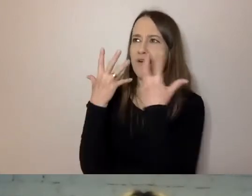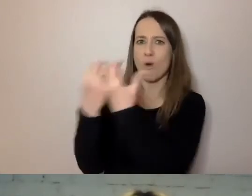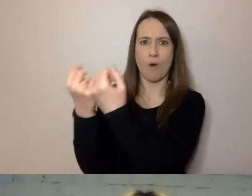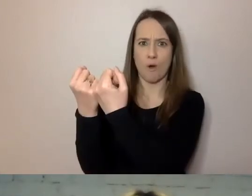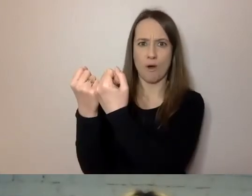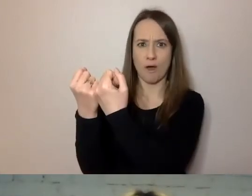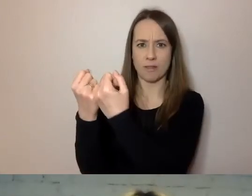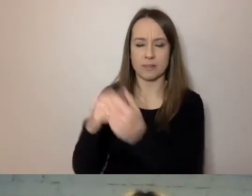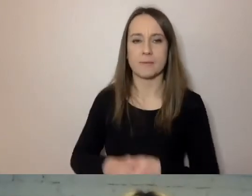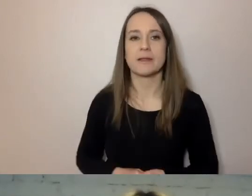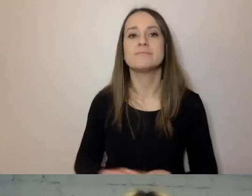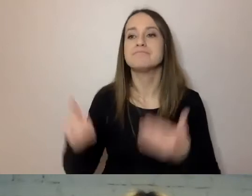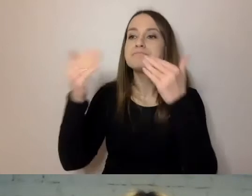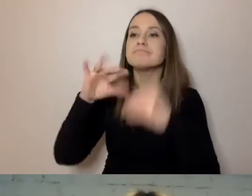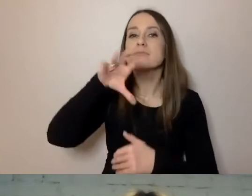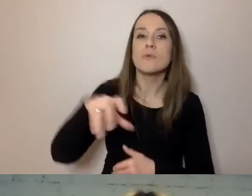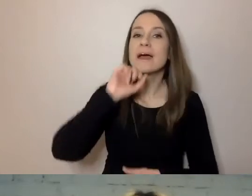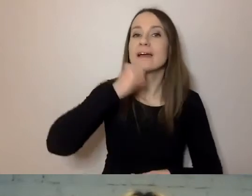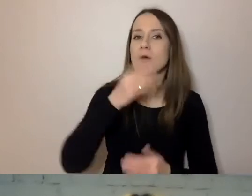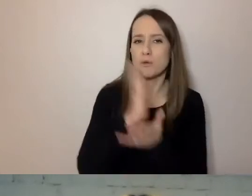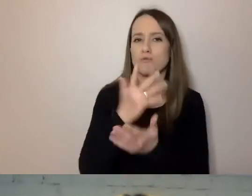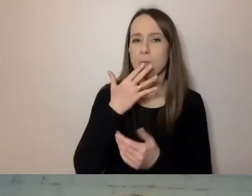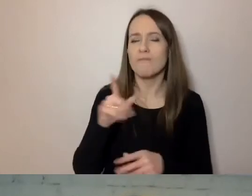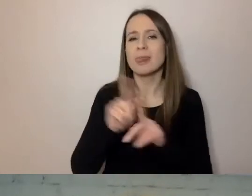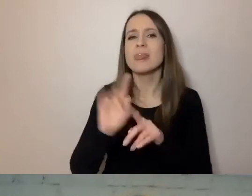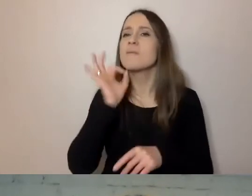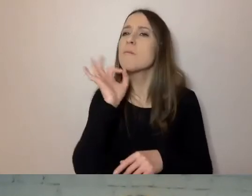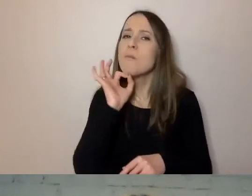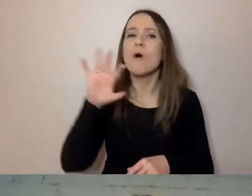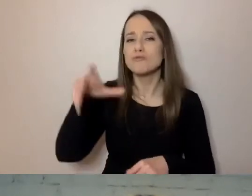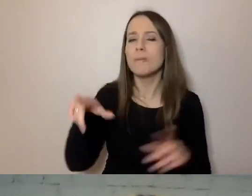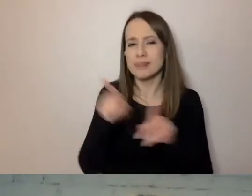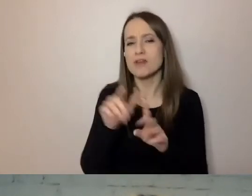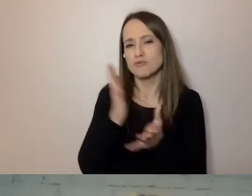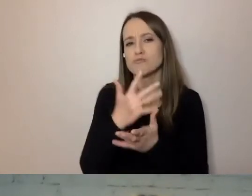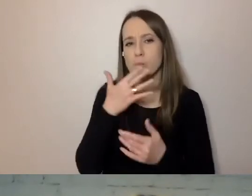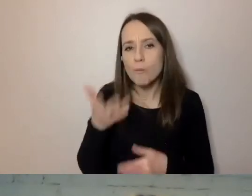O seniorach mówiłem, o młodzieży słowo było. Warto też zwrócić uwagę, że bywają osoby -